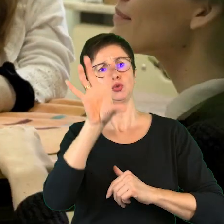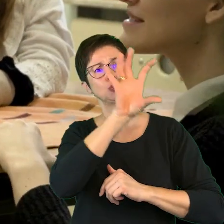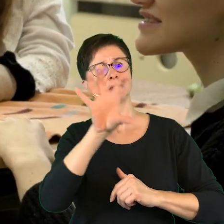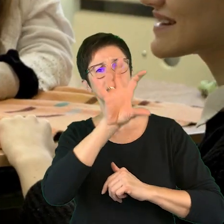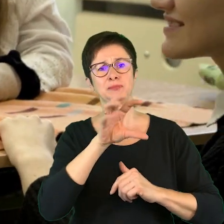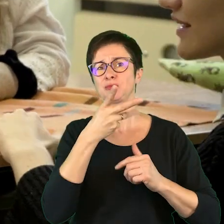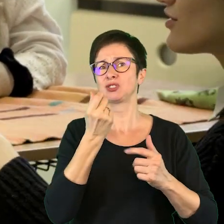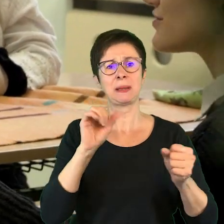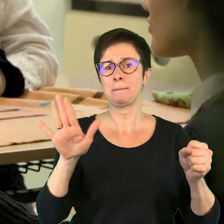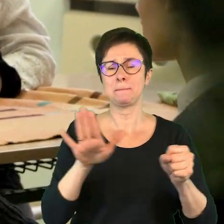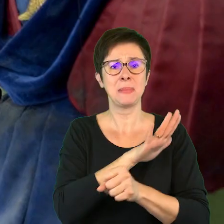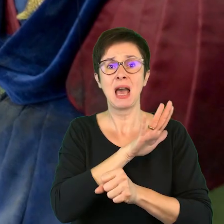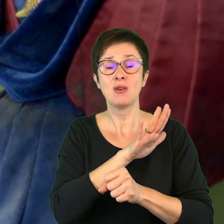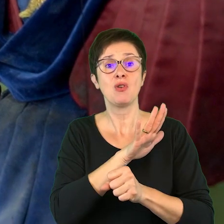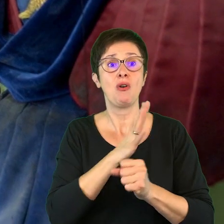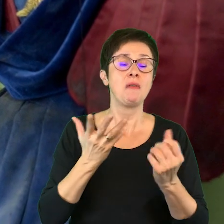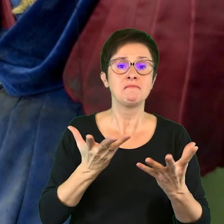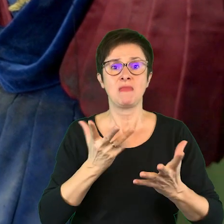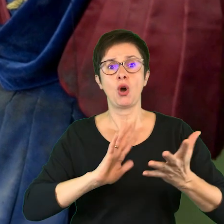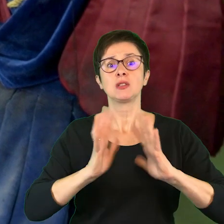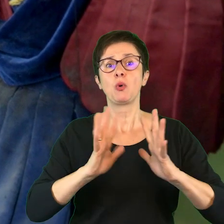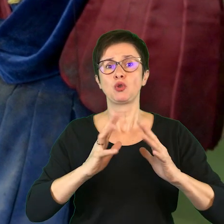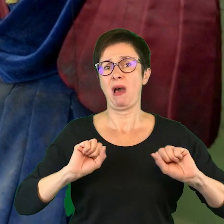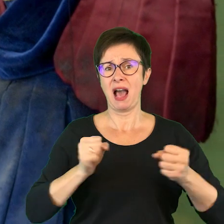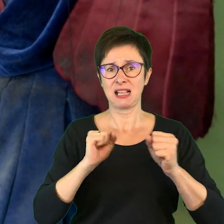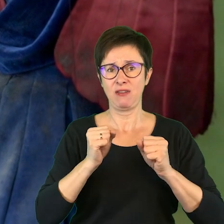nie jest jeszcze pełną formą aktywizacji odbiorcy,